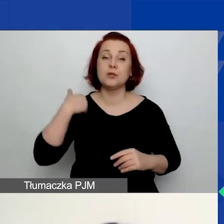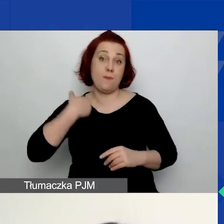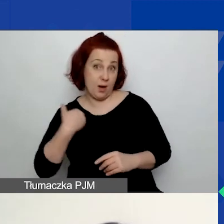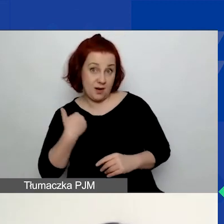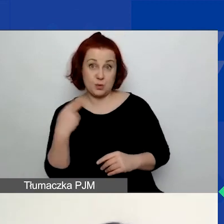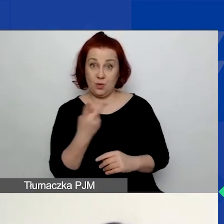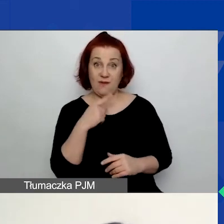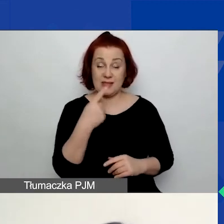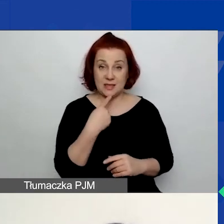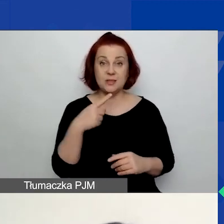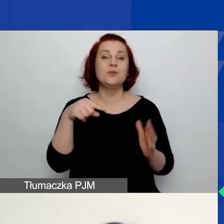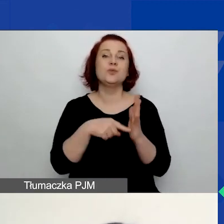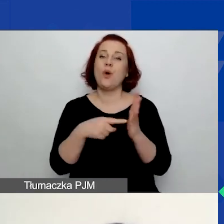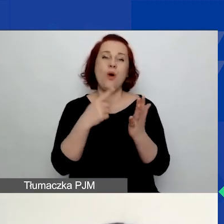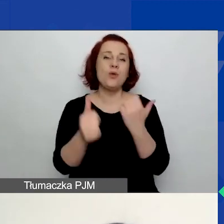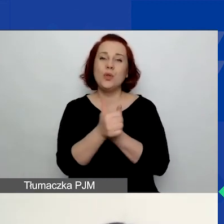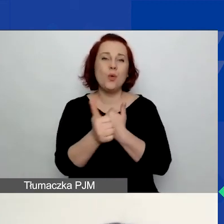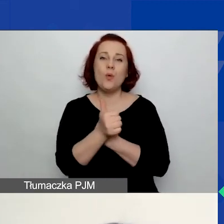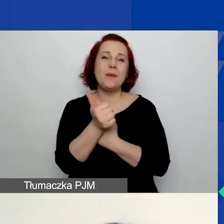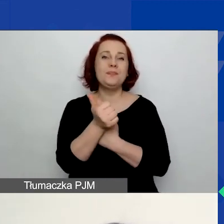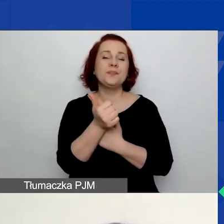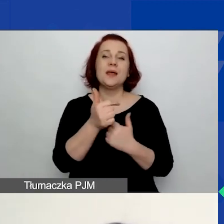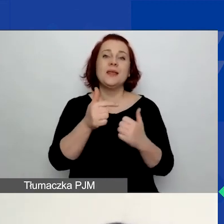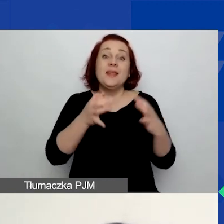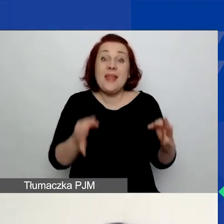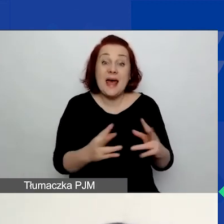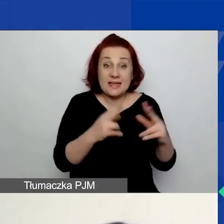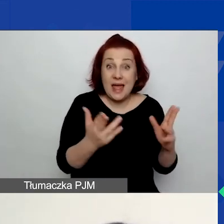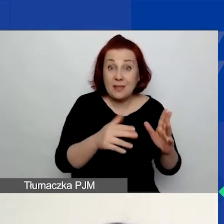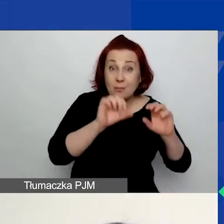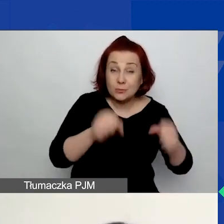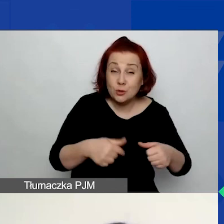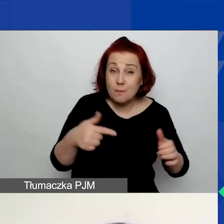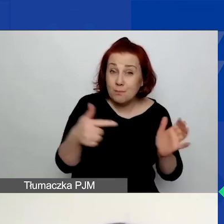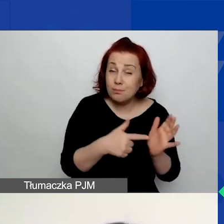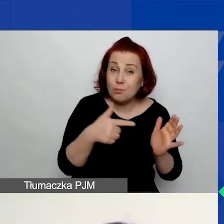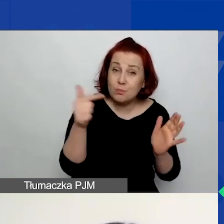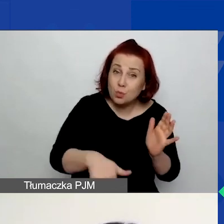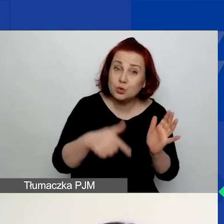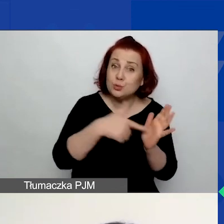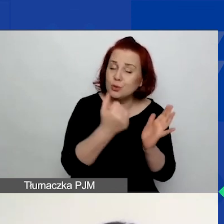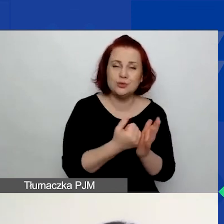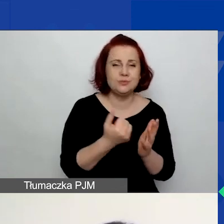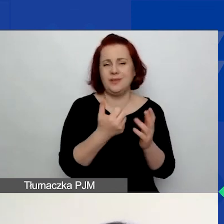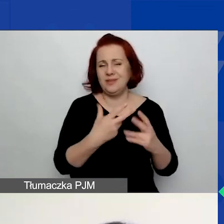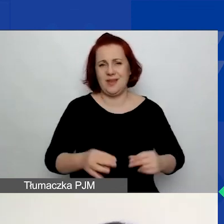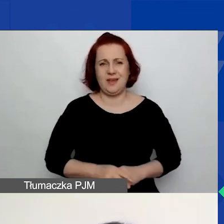to są dokumenty, które nie są stricte potrzebne na tym etapie. Natomiast one zawierają pewne wskazówki dotyczące tego,